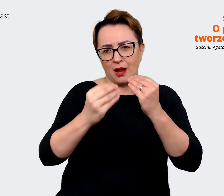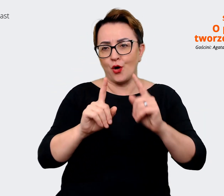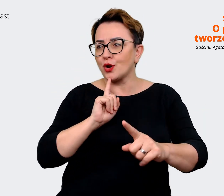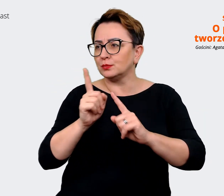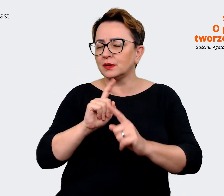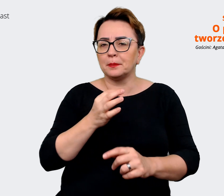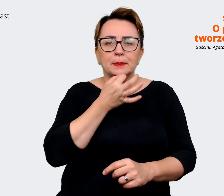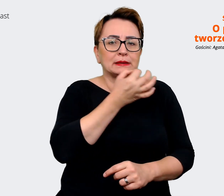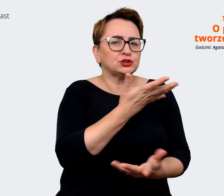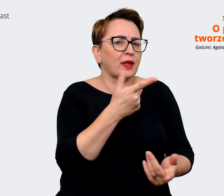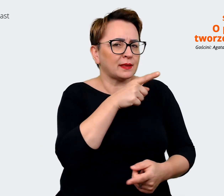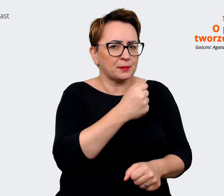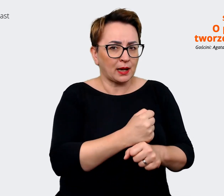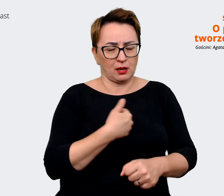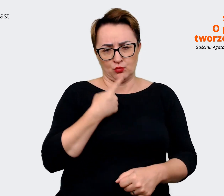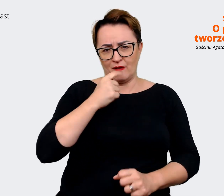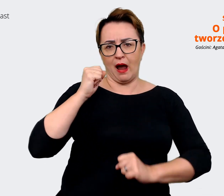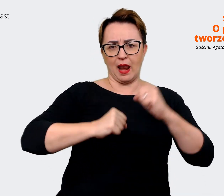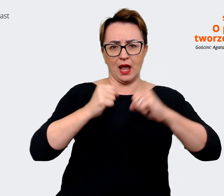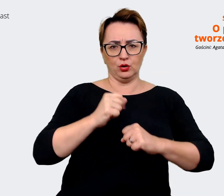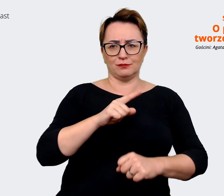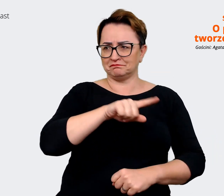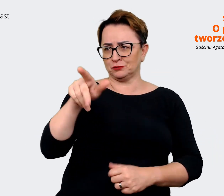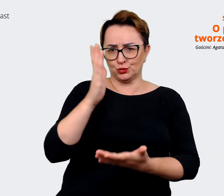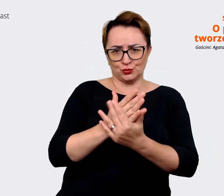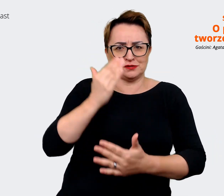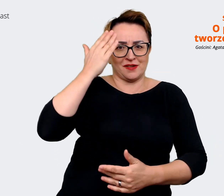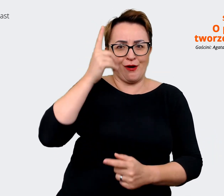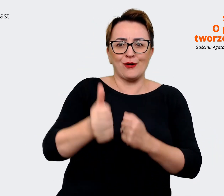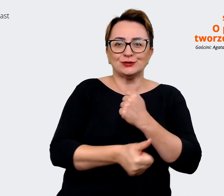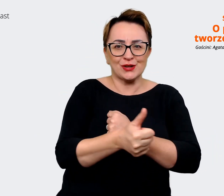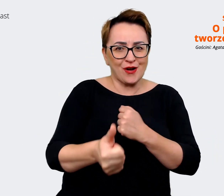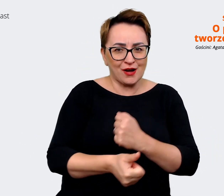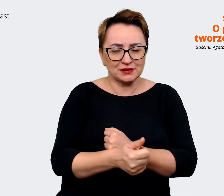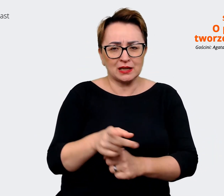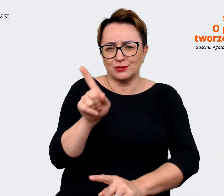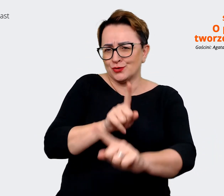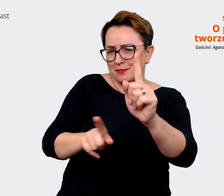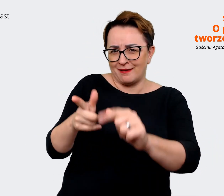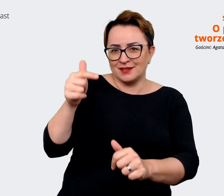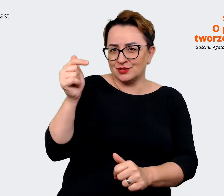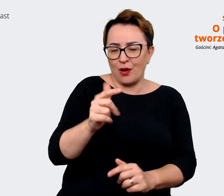wiadomo co to jest. Nie musisz wchodzić w meandry tłumaczenia i dużo łatwiej jest opowiedzieć co to